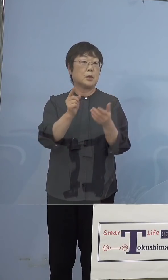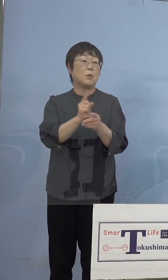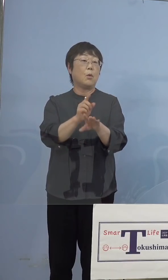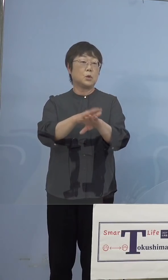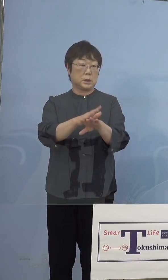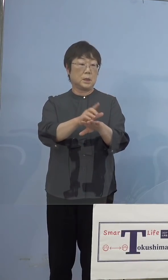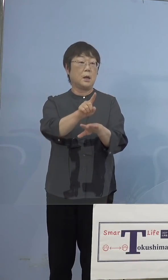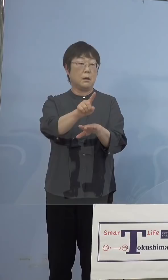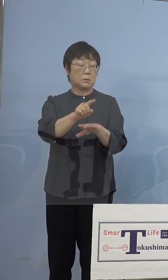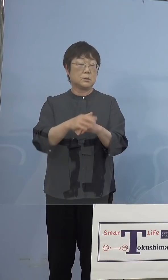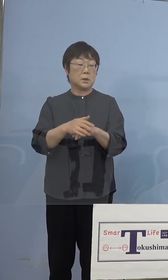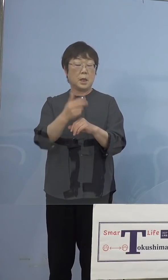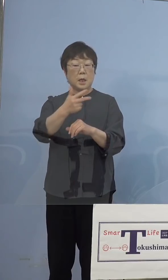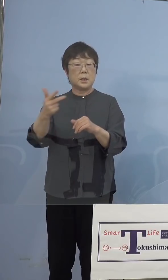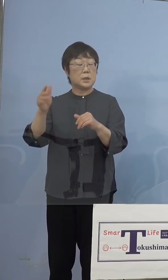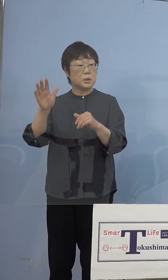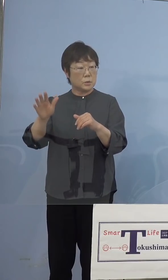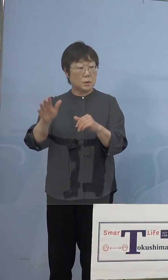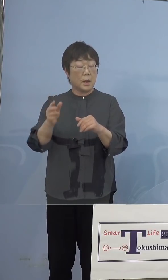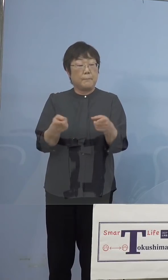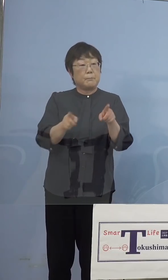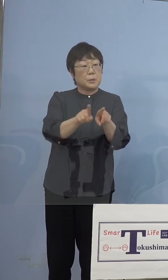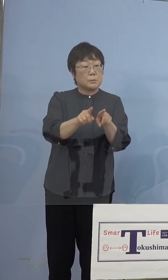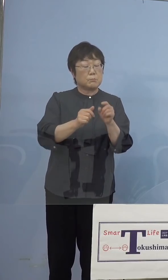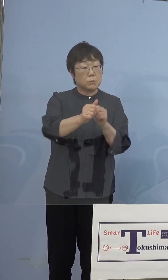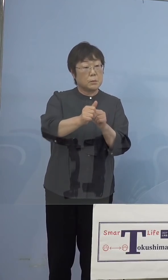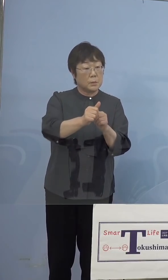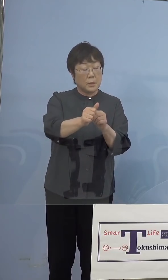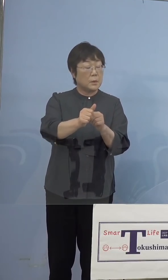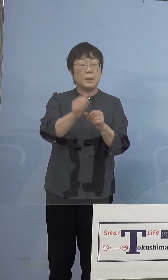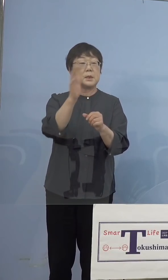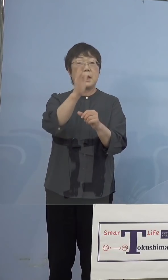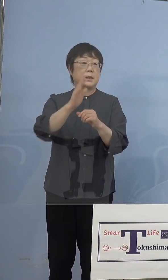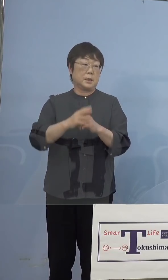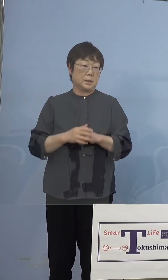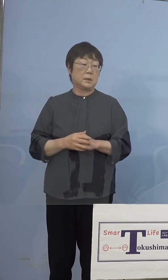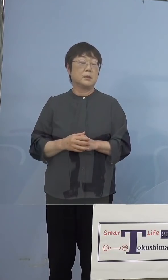ただ1週間ベタで張り付くという ことはあまりないと思いますから